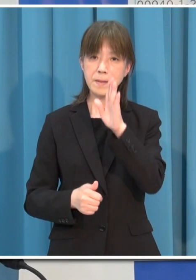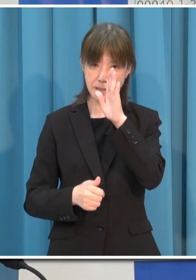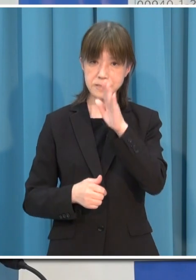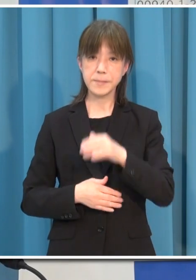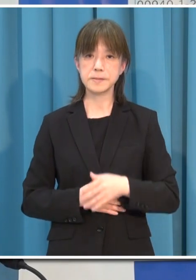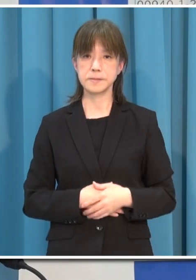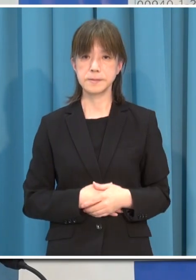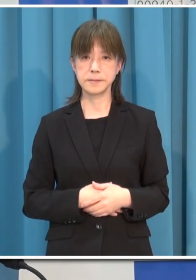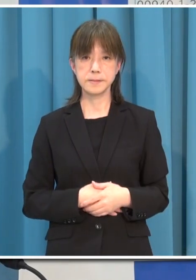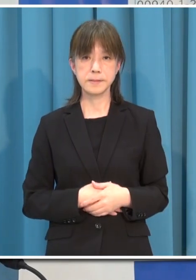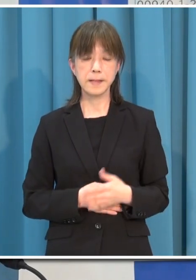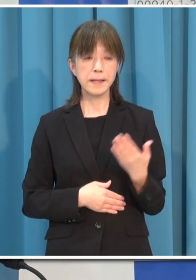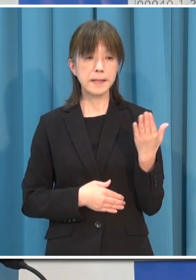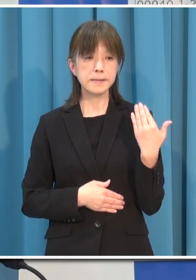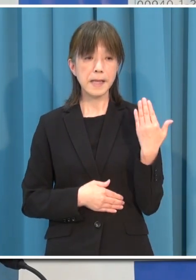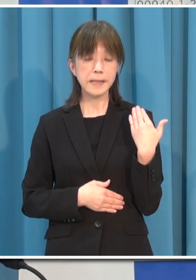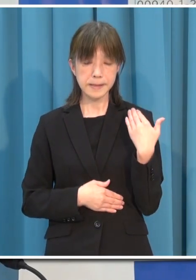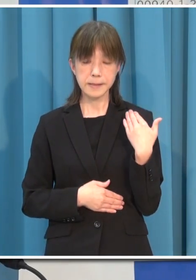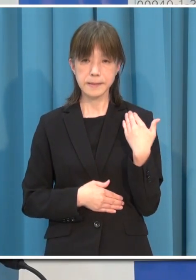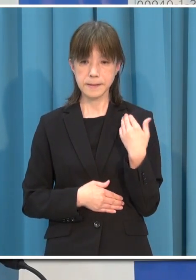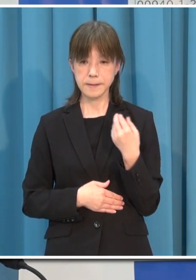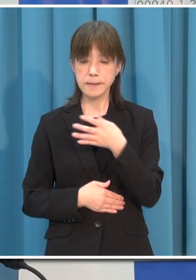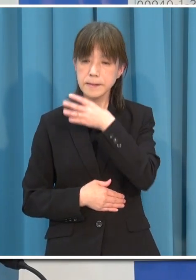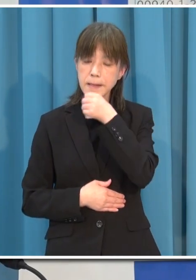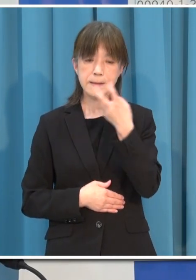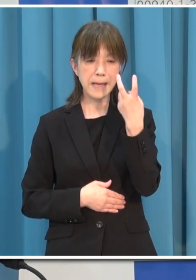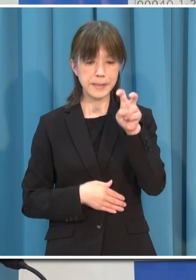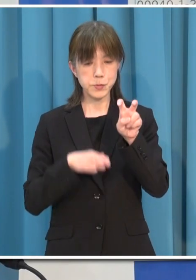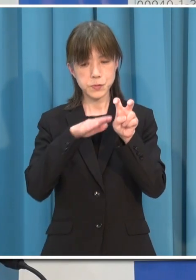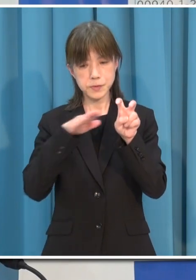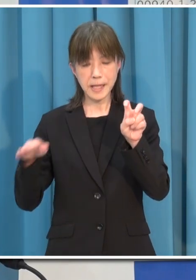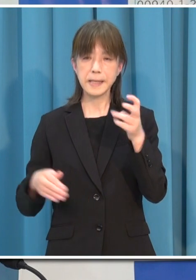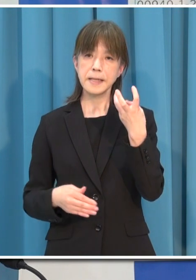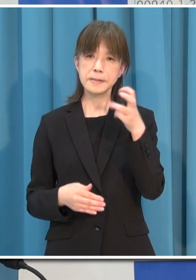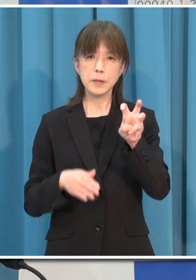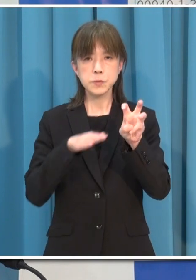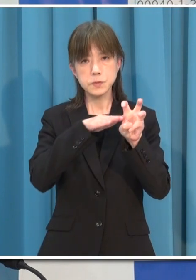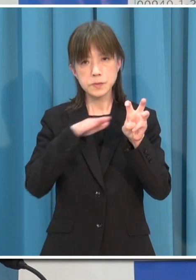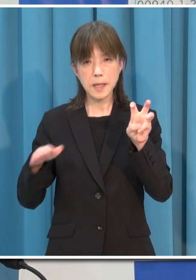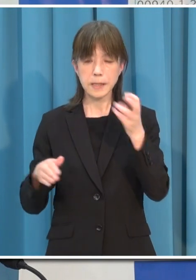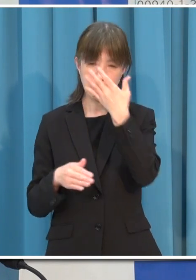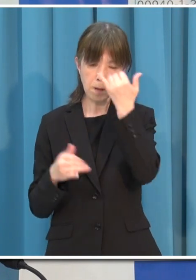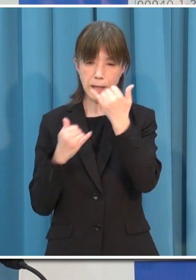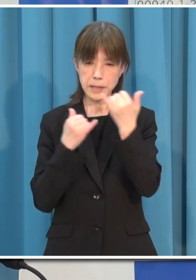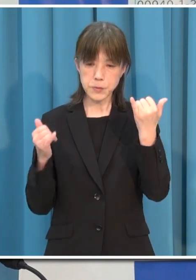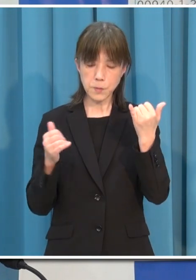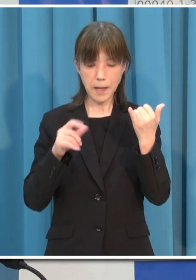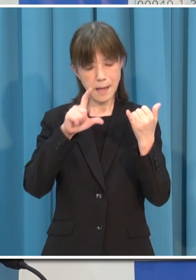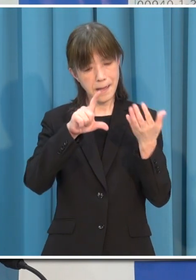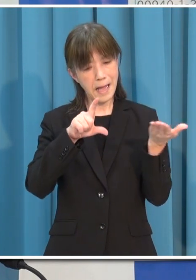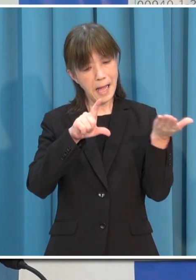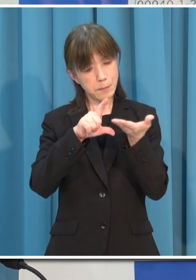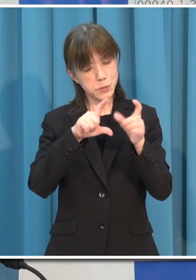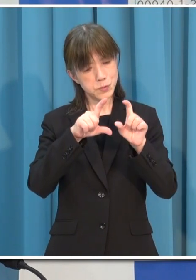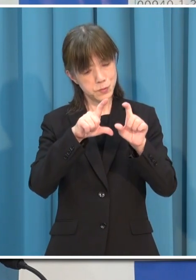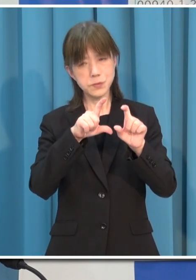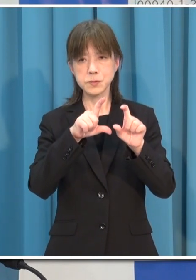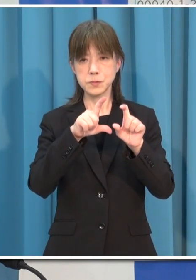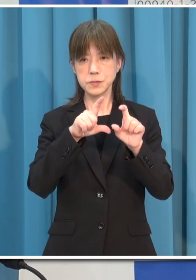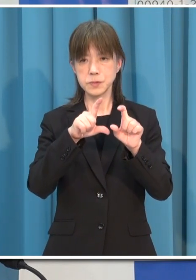このところ 感染は 20代 30代の若い世代が半数を占め 無症状の方が多くなっています